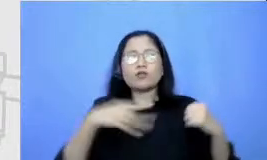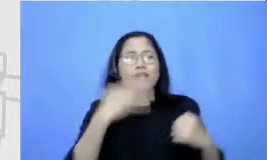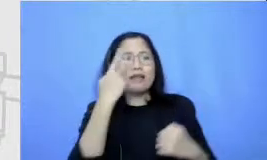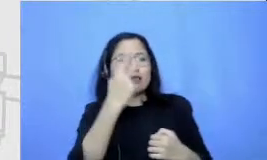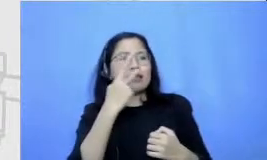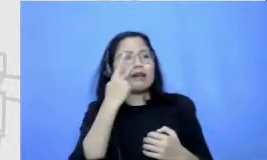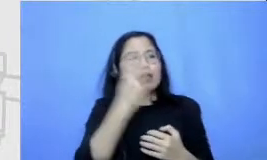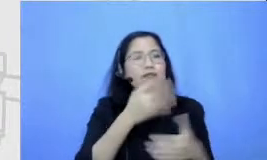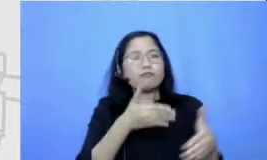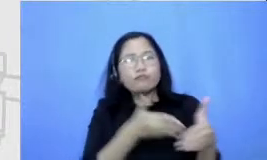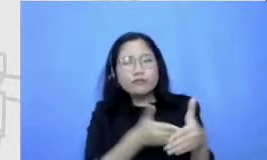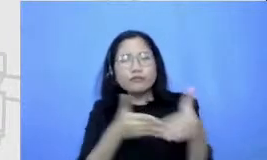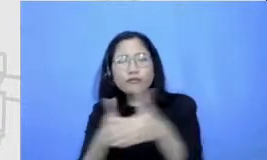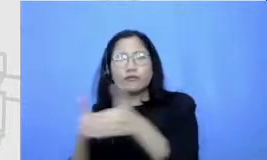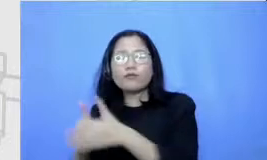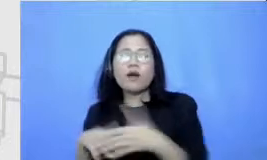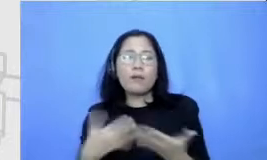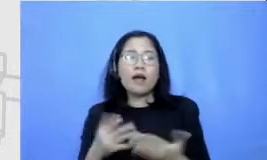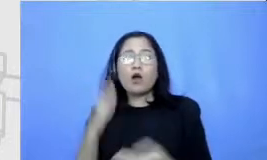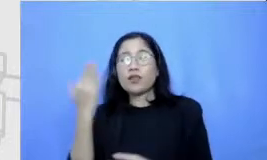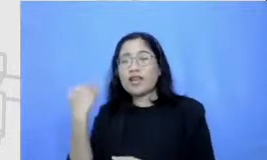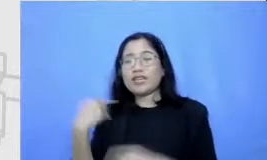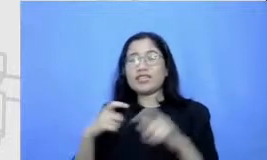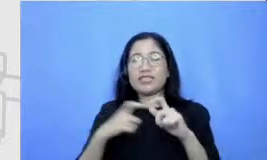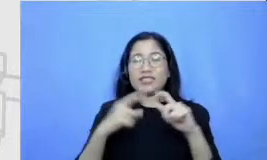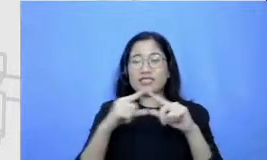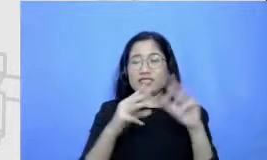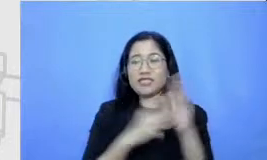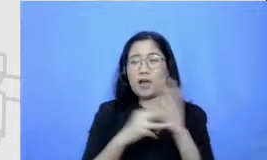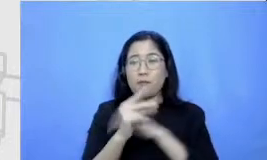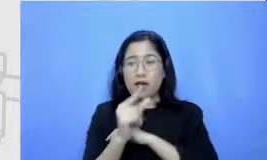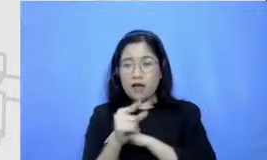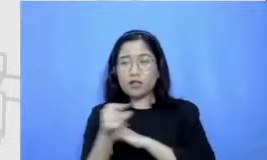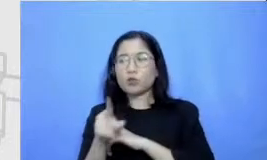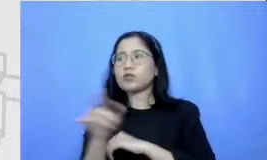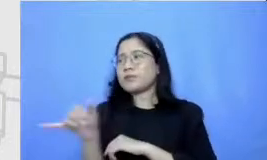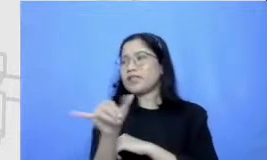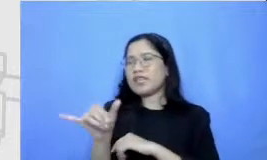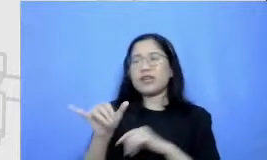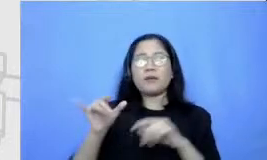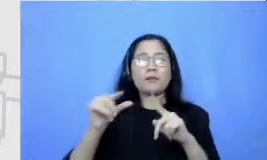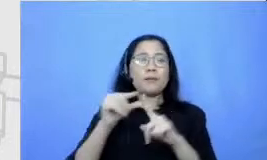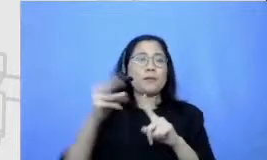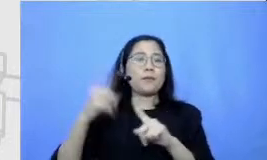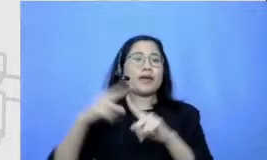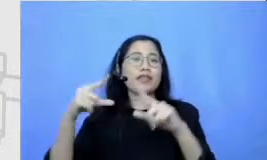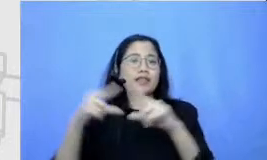tadi sebagai kerangka Semar Jadi kurang lebih mungkin gambarnya seperti ini mungkin Bapak dan